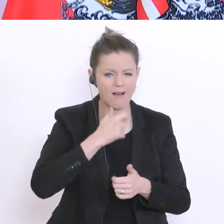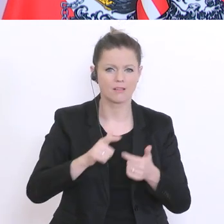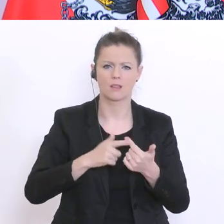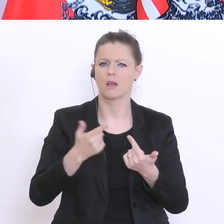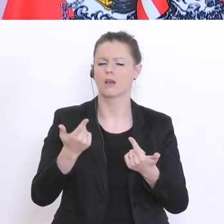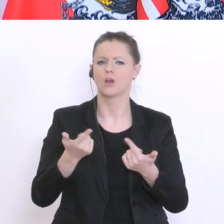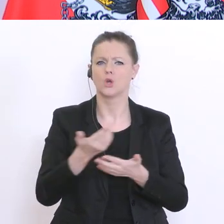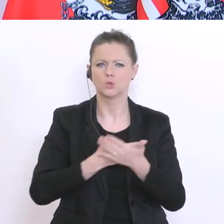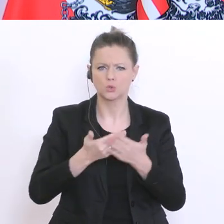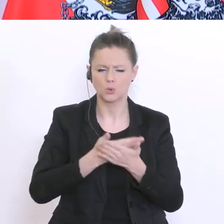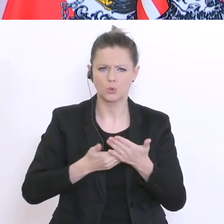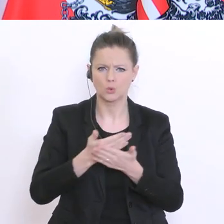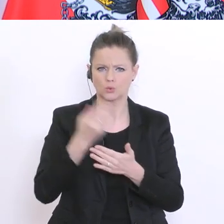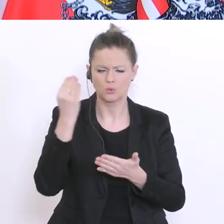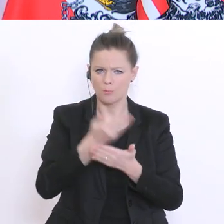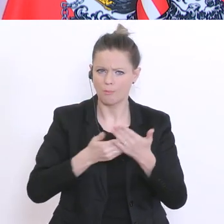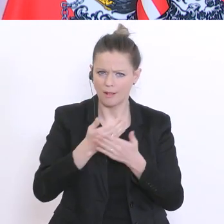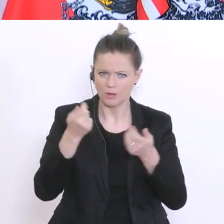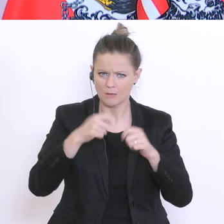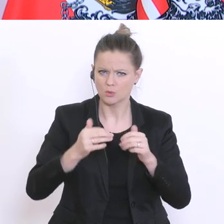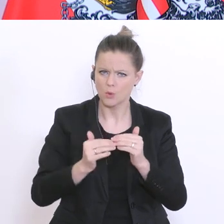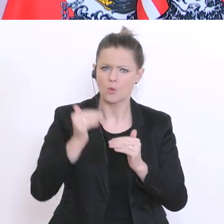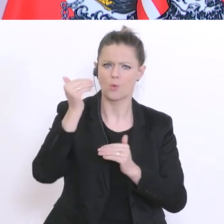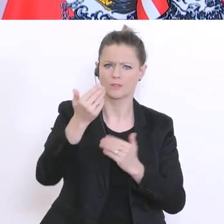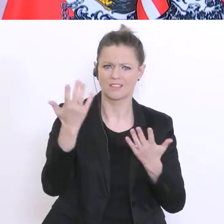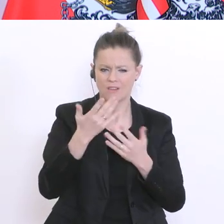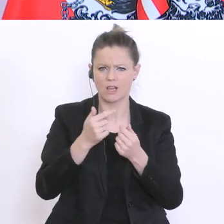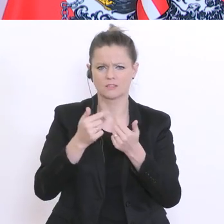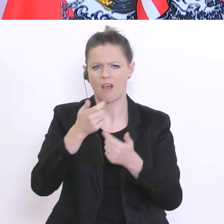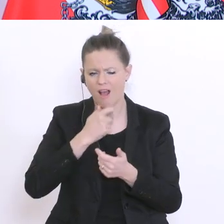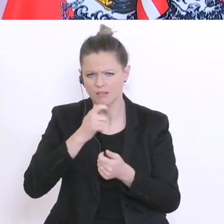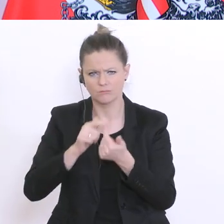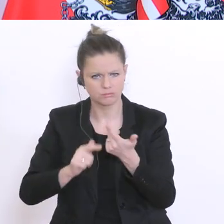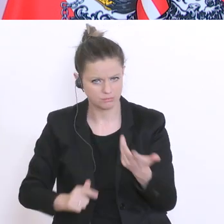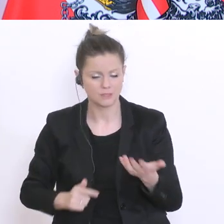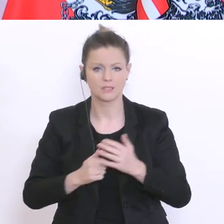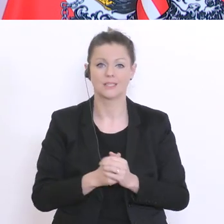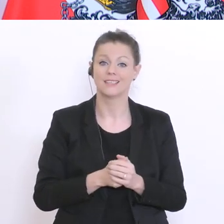Gesundheitsverhalten und dergleichen mehr. Und das Wesentliche ist eben herauszufinden: wie ist